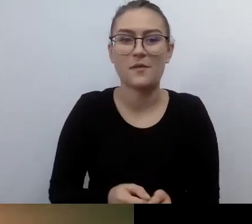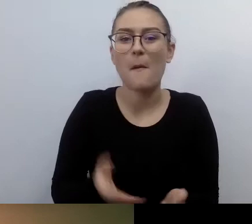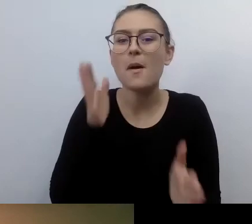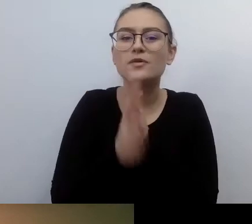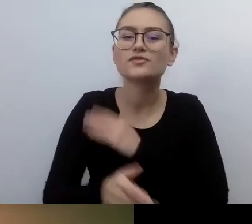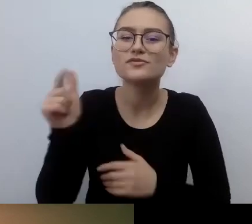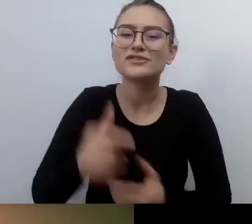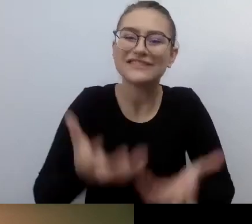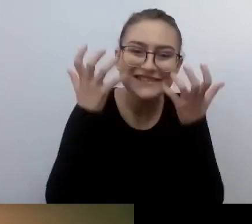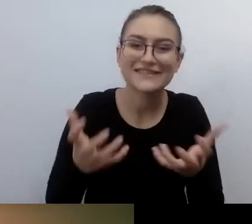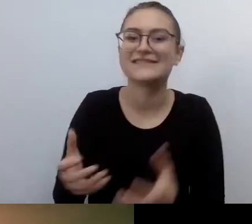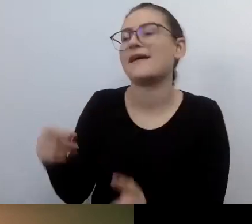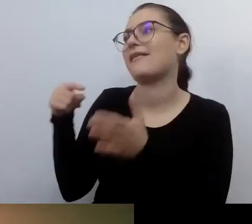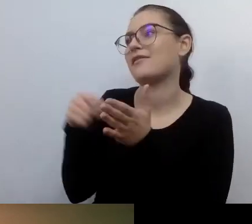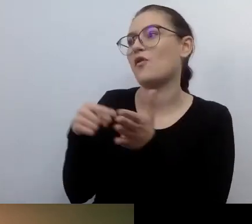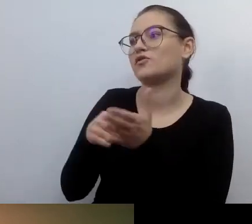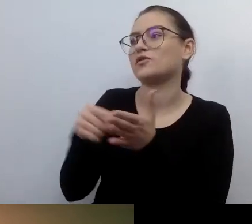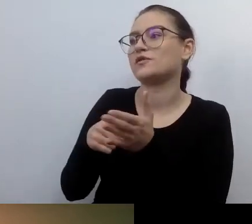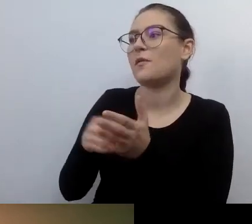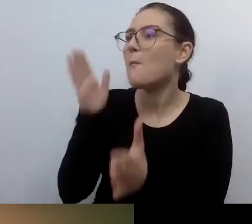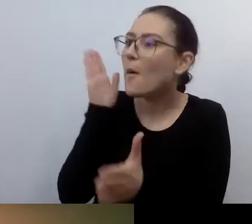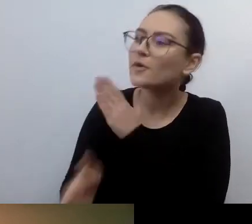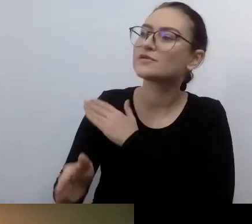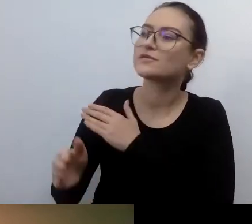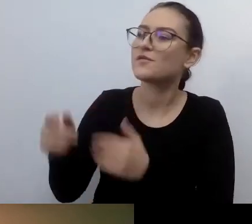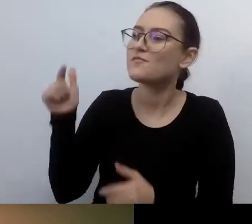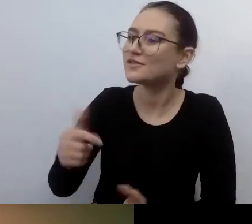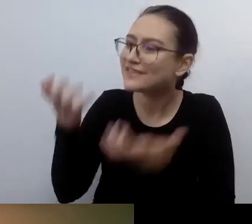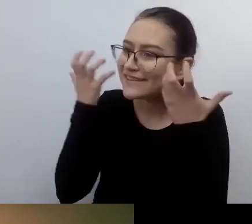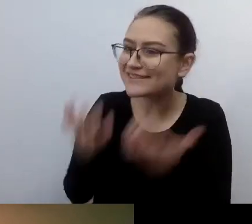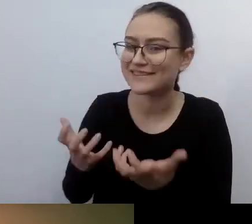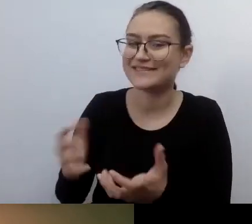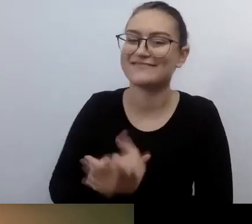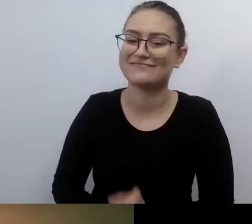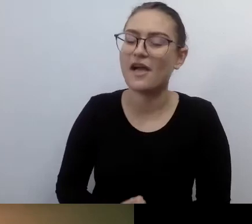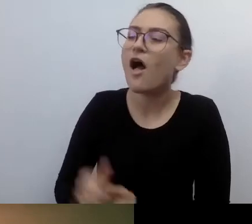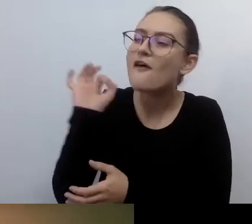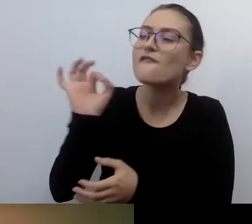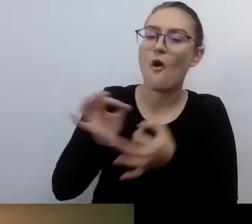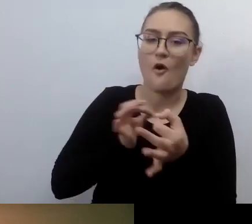Mówiłeś też, przywołując historie z przeszłości nie tak bardzo dalekiej,